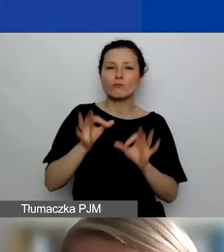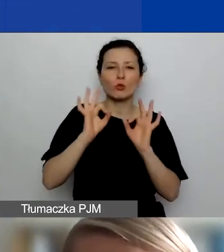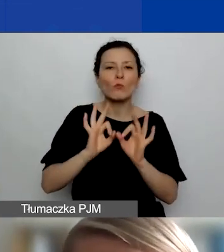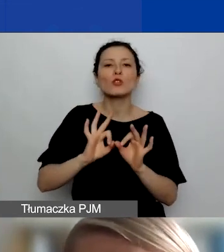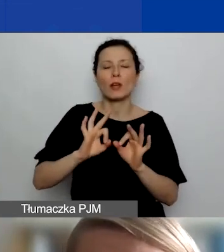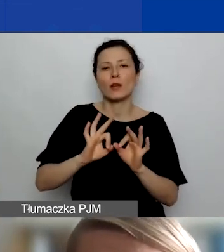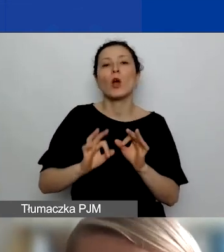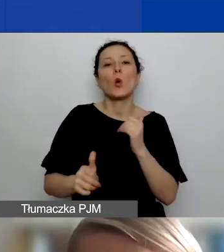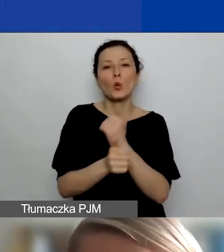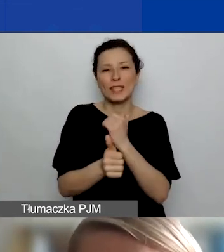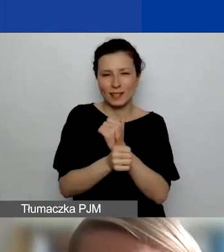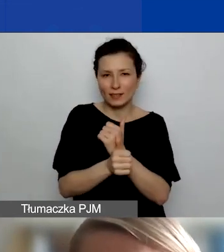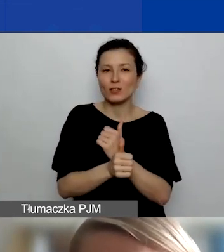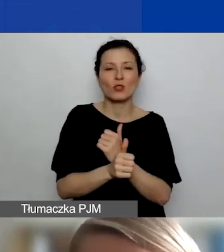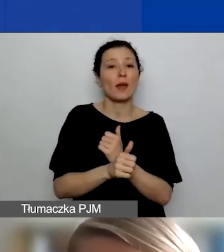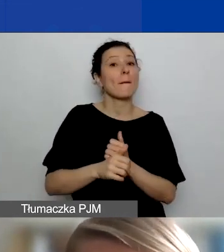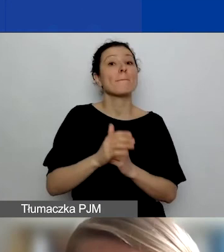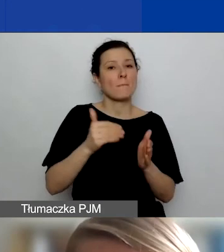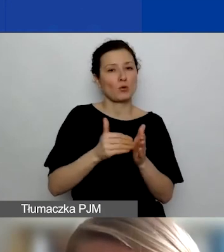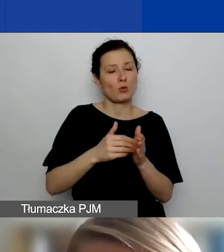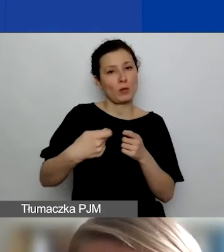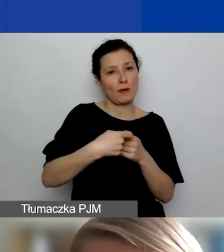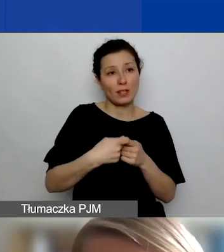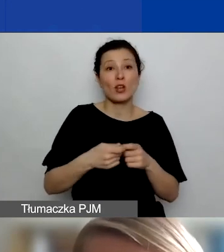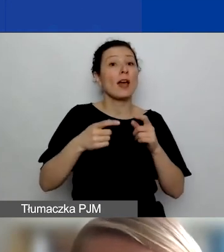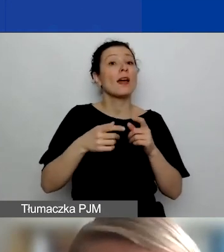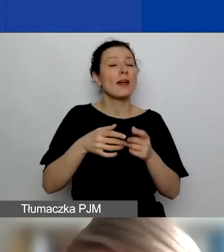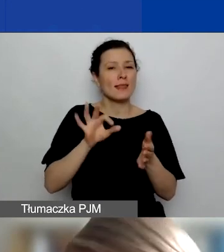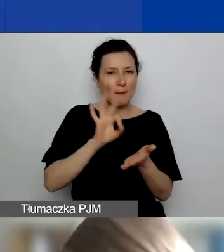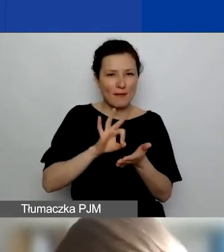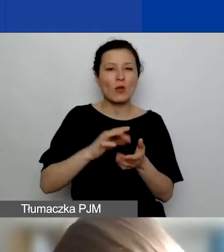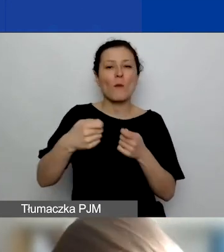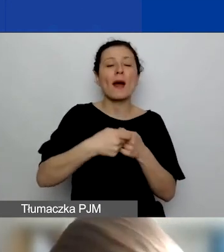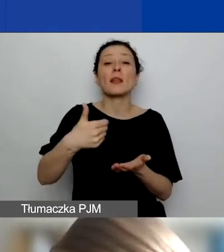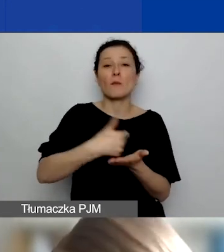i faktycznie przyczynią się do realizacji jego rezultatów. Może być, że takie partnerstwo